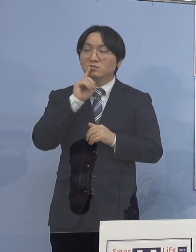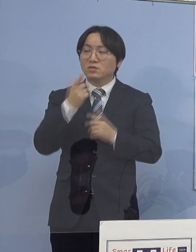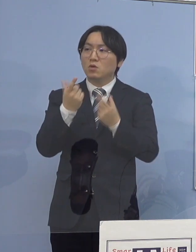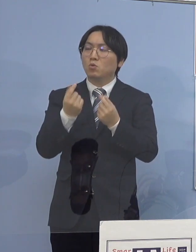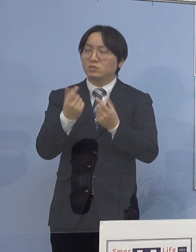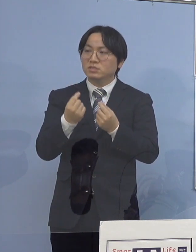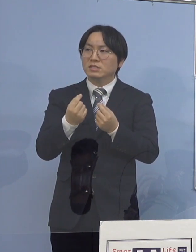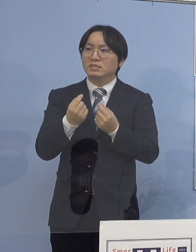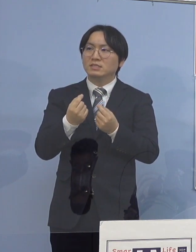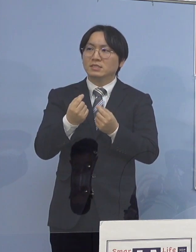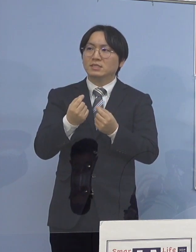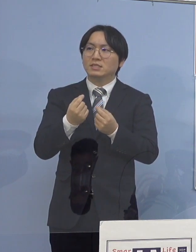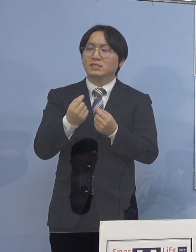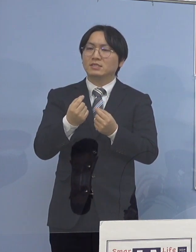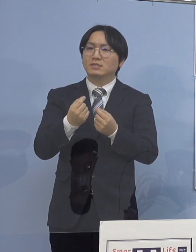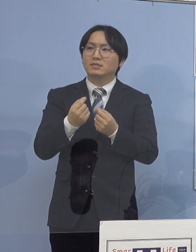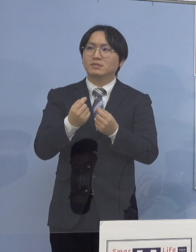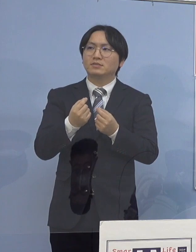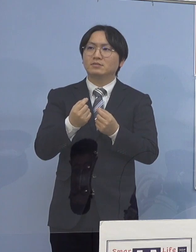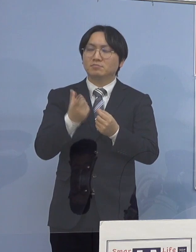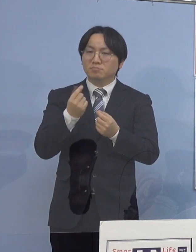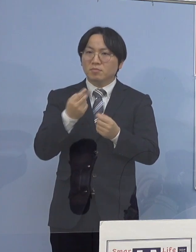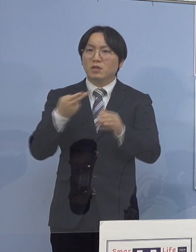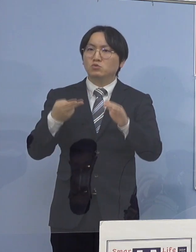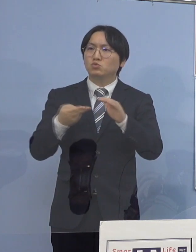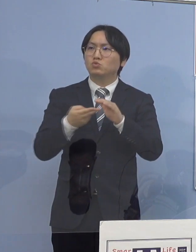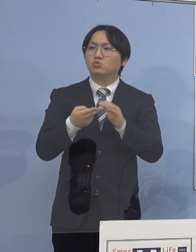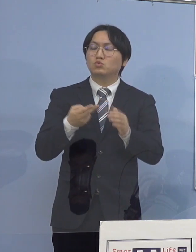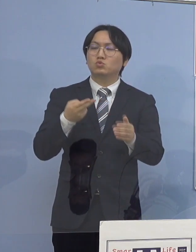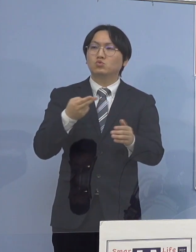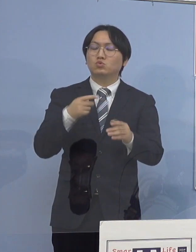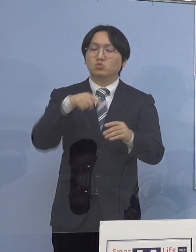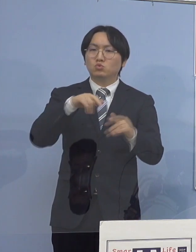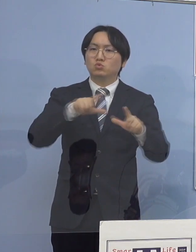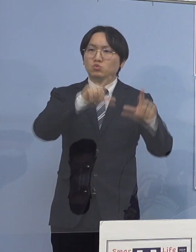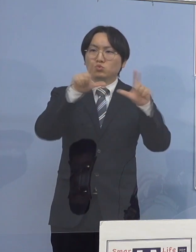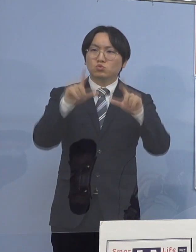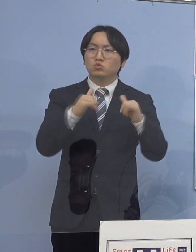大体、入所者の方々 こういったところが出て